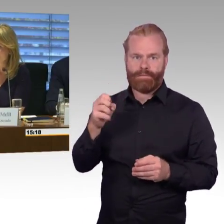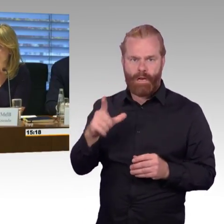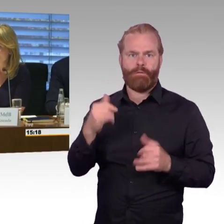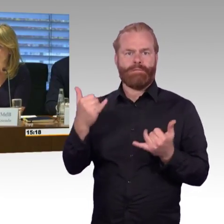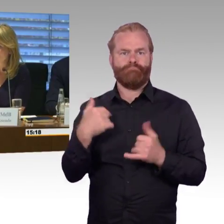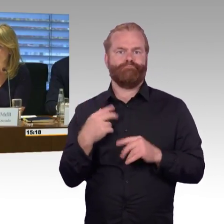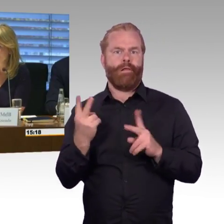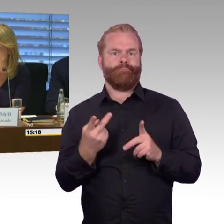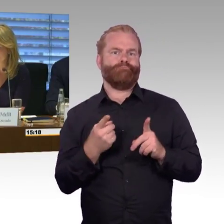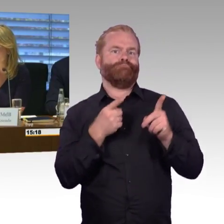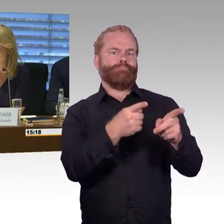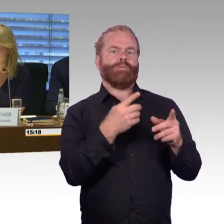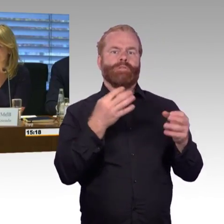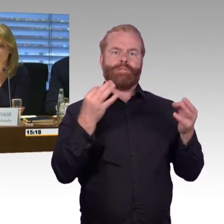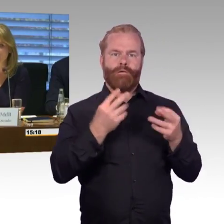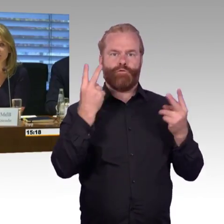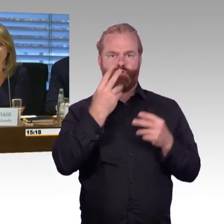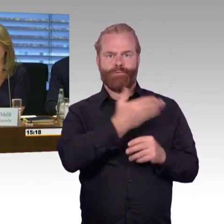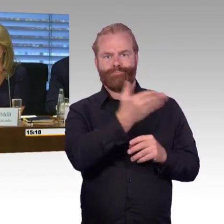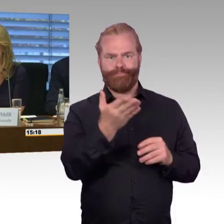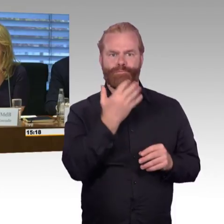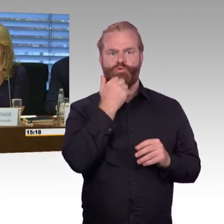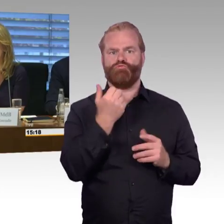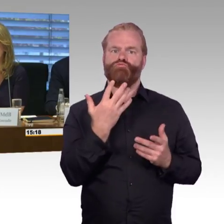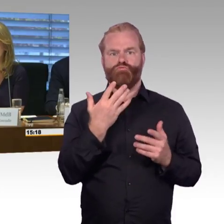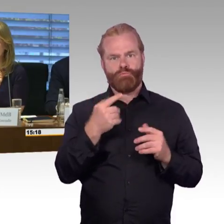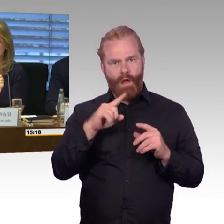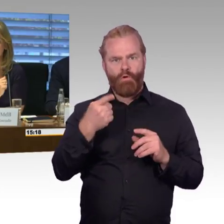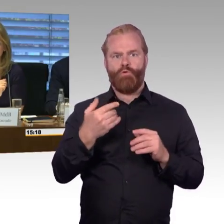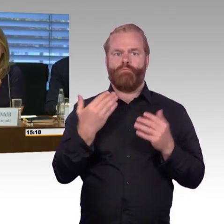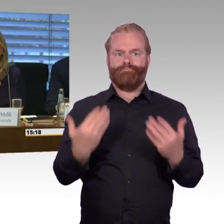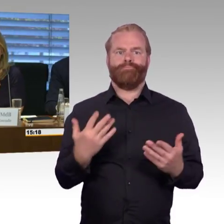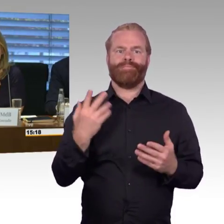Die Abgeordneten können dann darauf auch interaktiv reagieren.